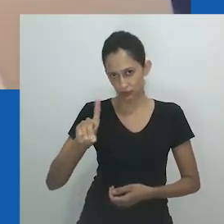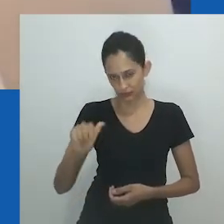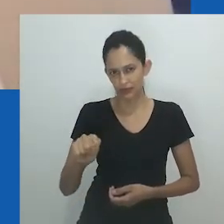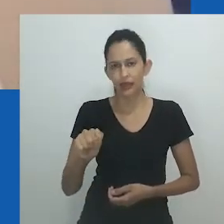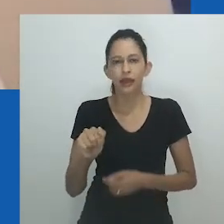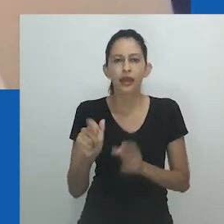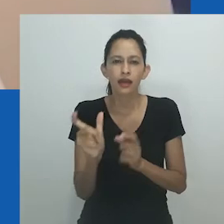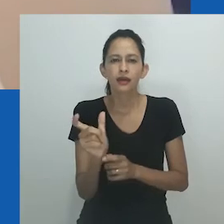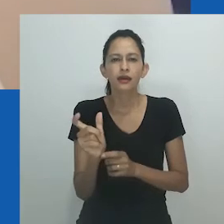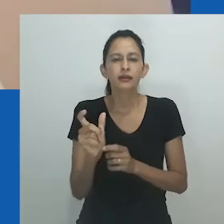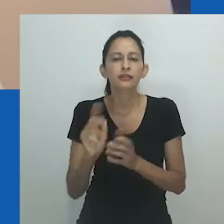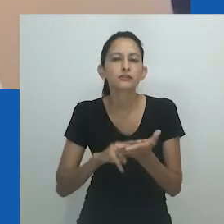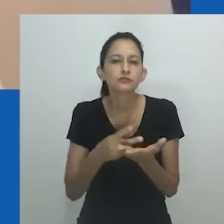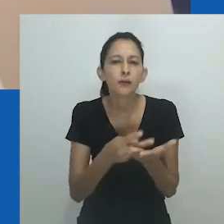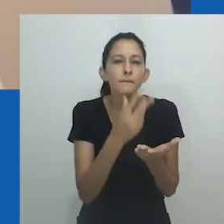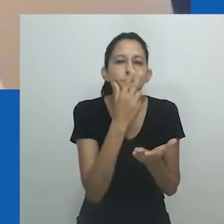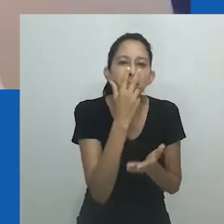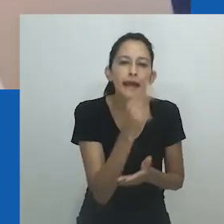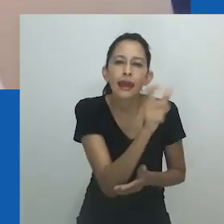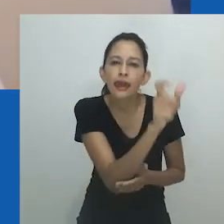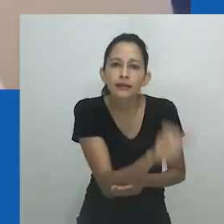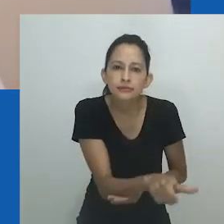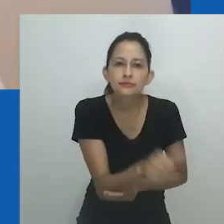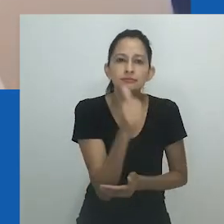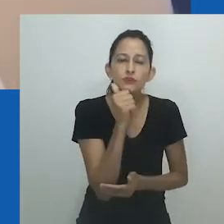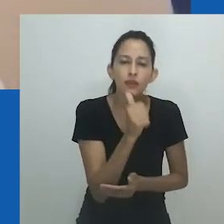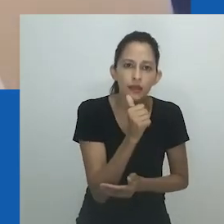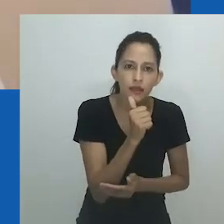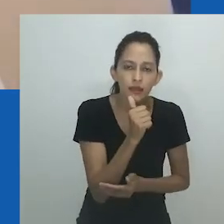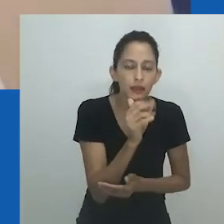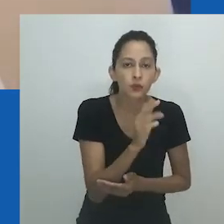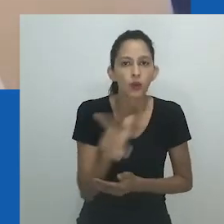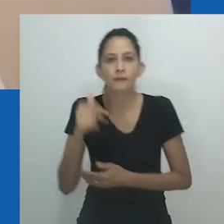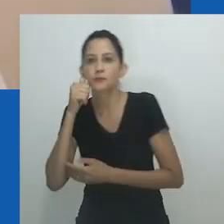Nos textos anteriores, o nongayindoda foi direcionado para uma mulher que se parecia com um homem,